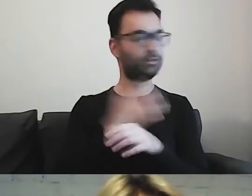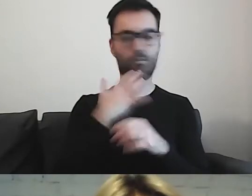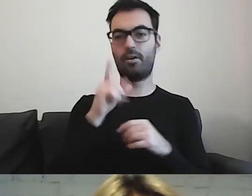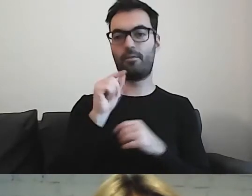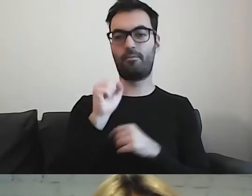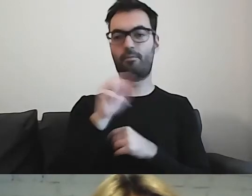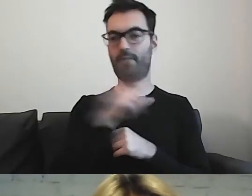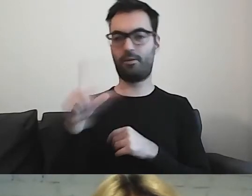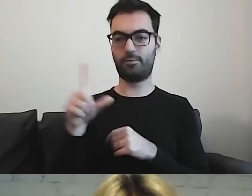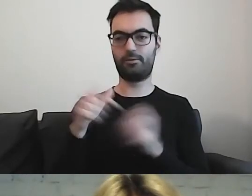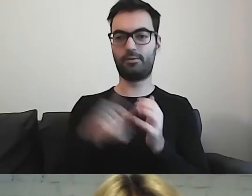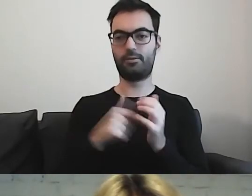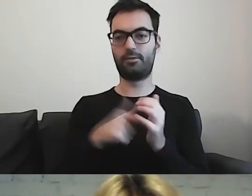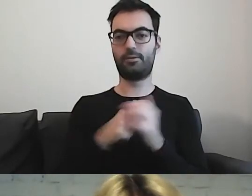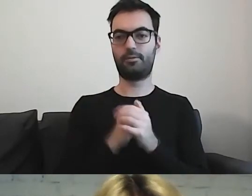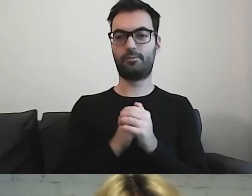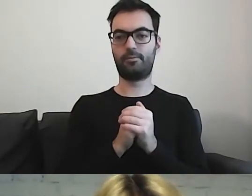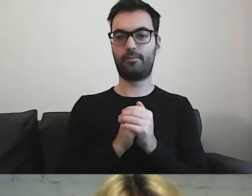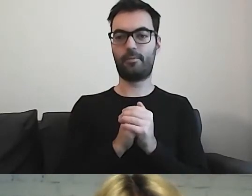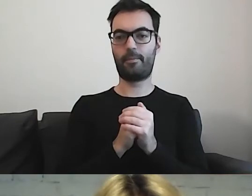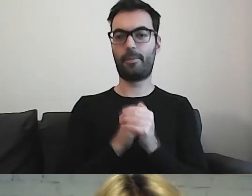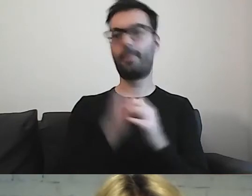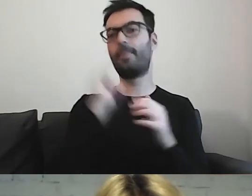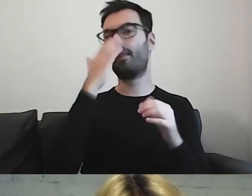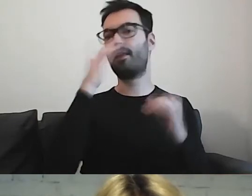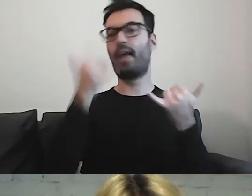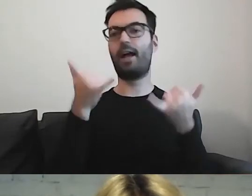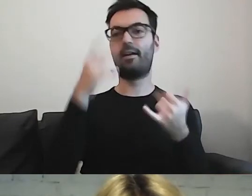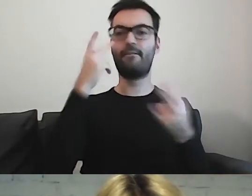Odnośnie tego, jak wizualnie wygląda tekst.